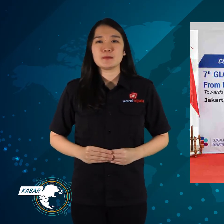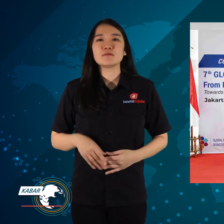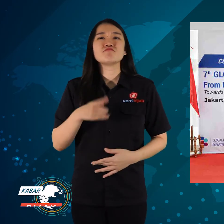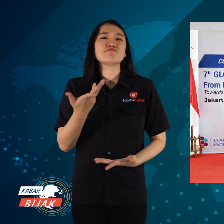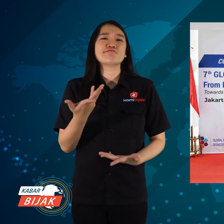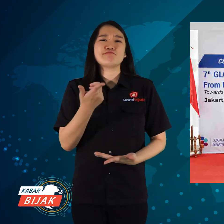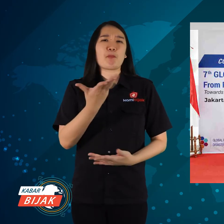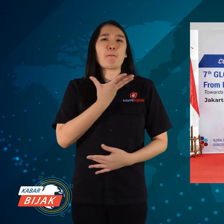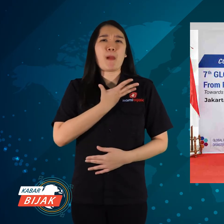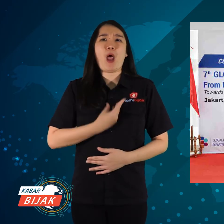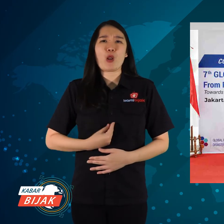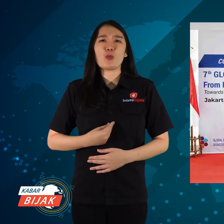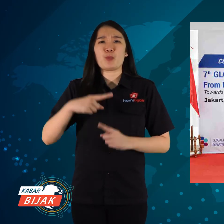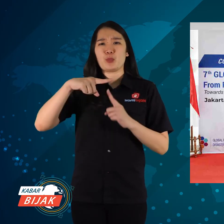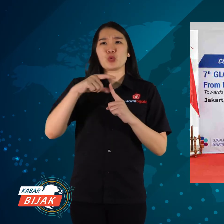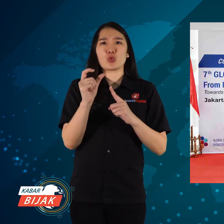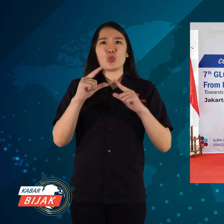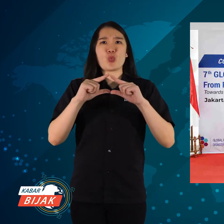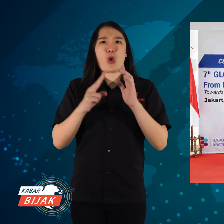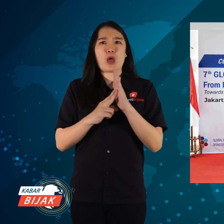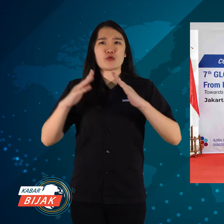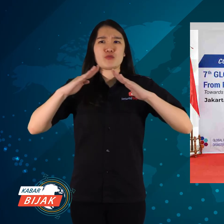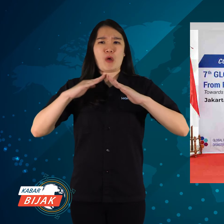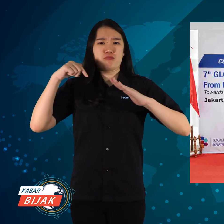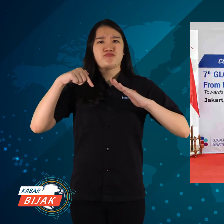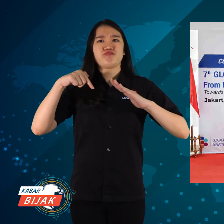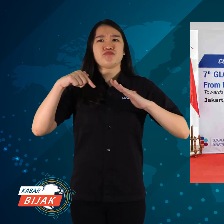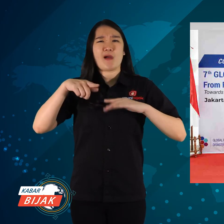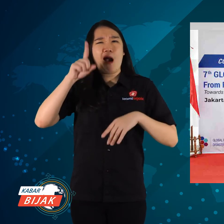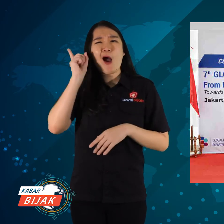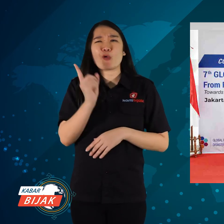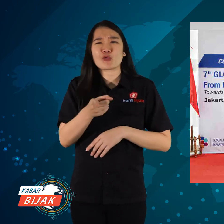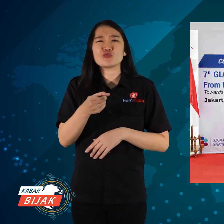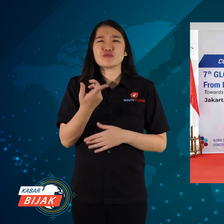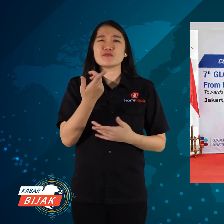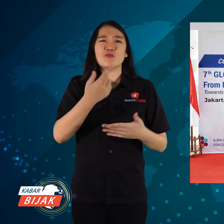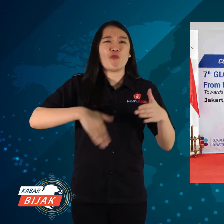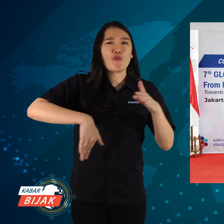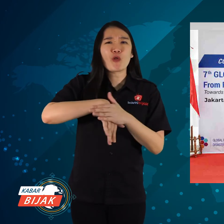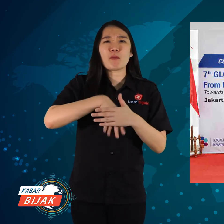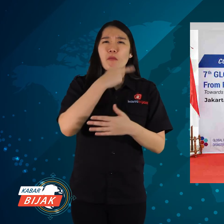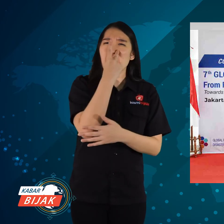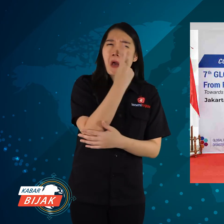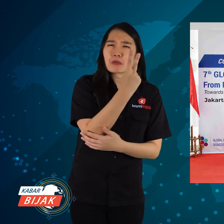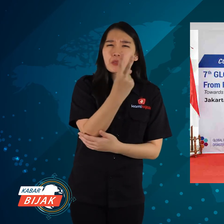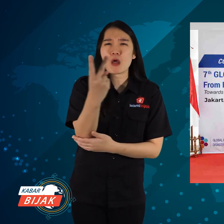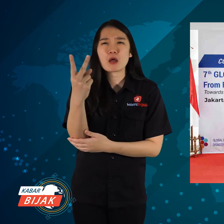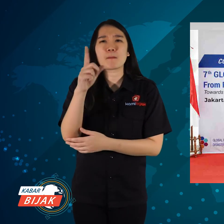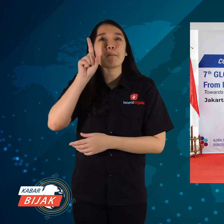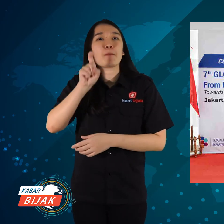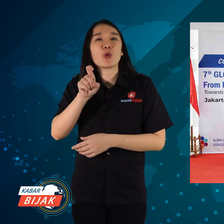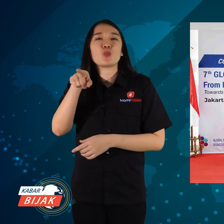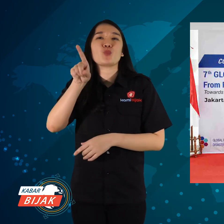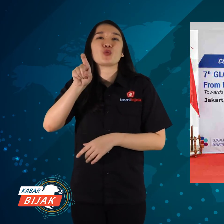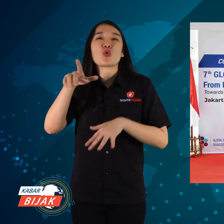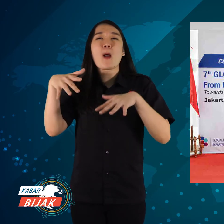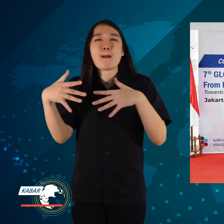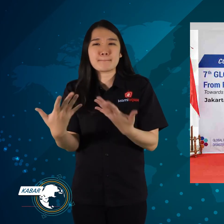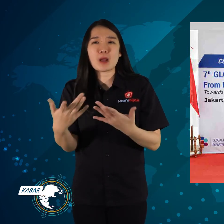Karena sebagai tuan rumah, harus secara totalitas dalam memperhatikan kebutuhan,